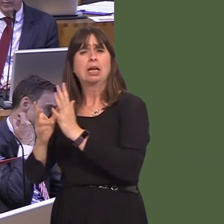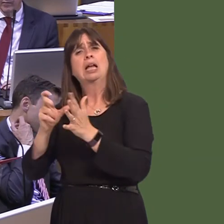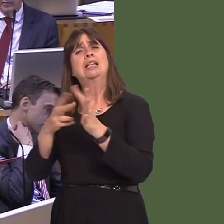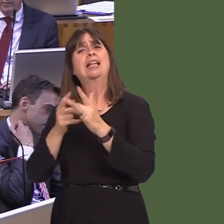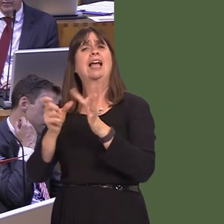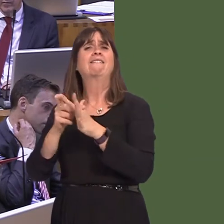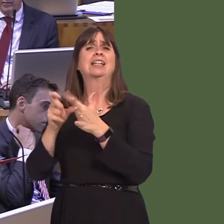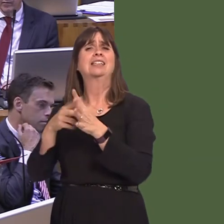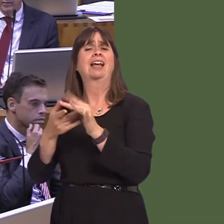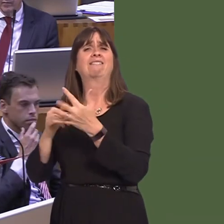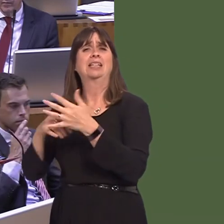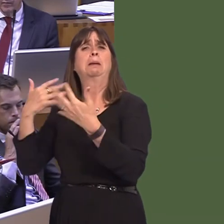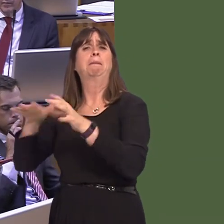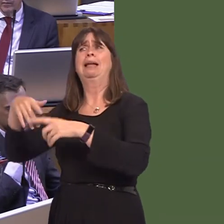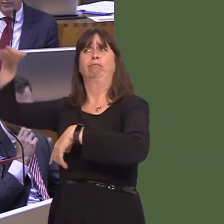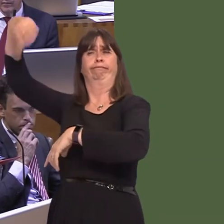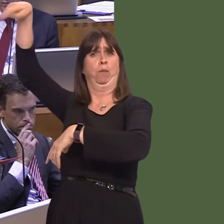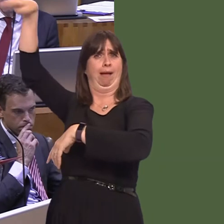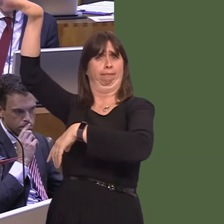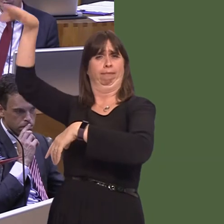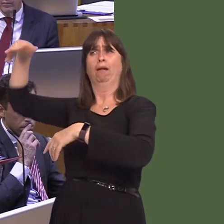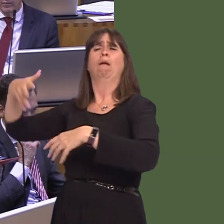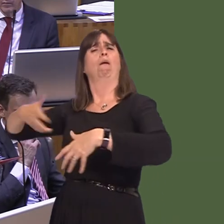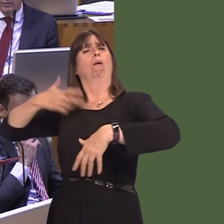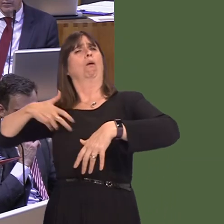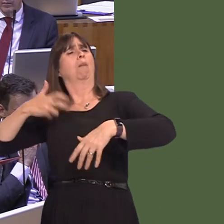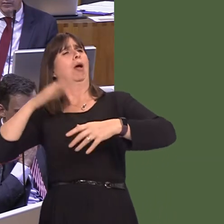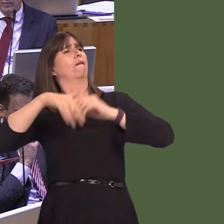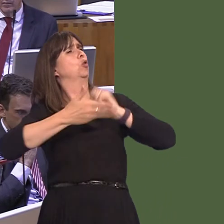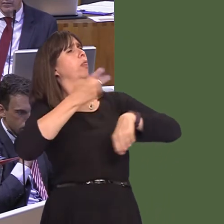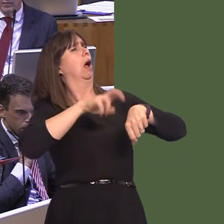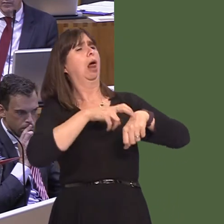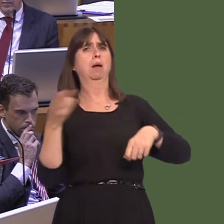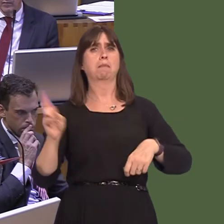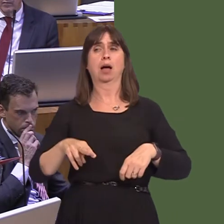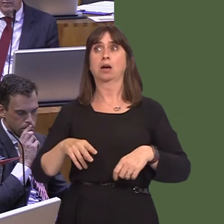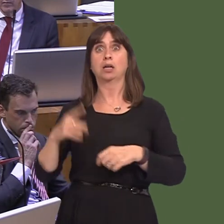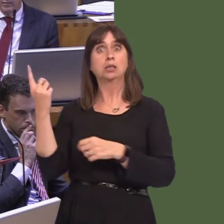from wherever he's been for the past few months to complain about Northern Ireland. A resignation,